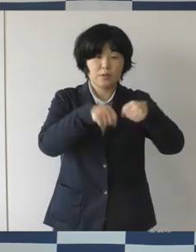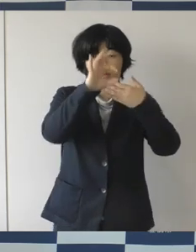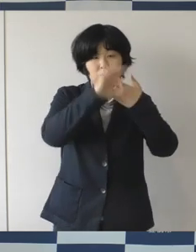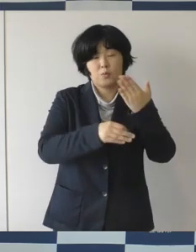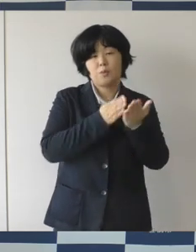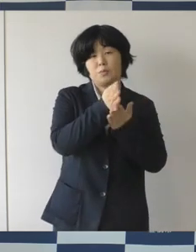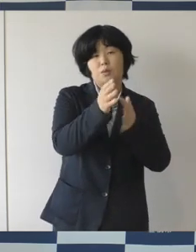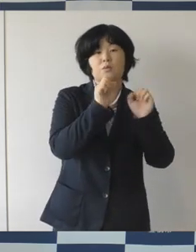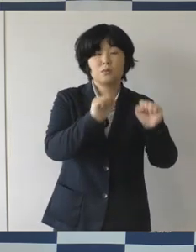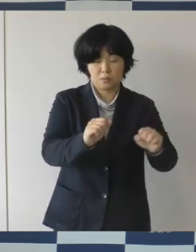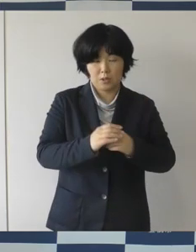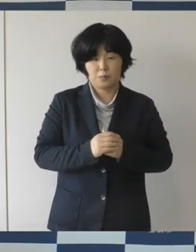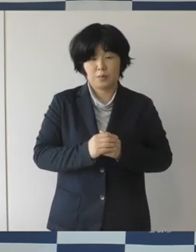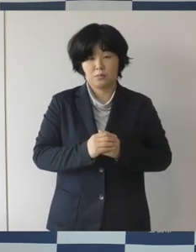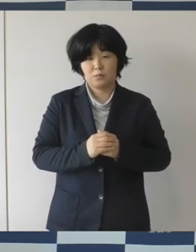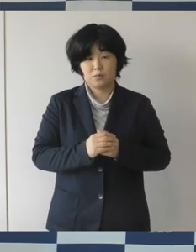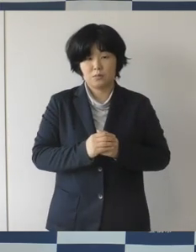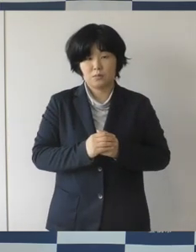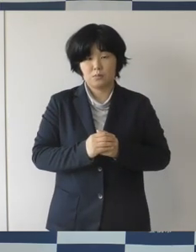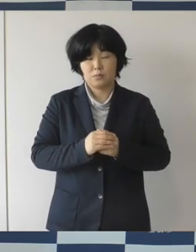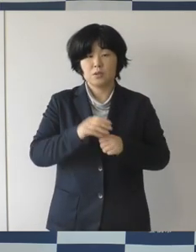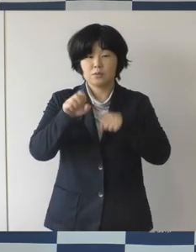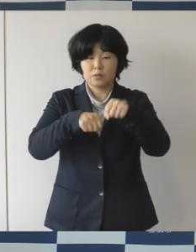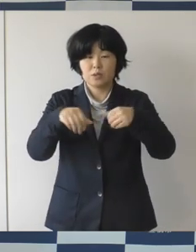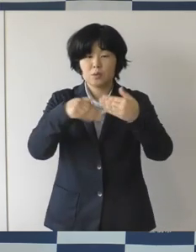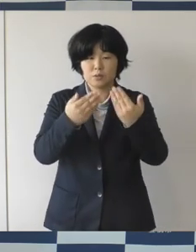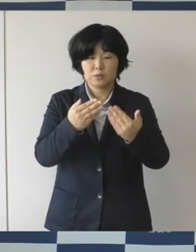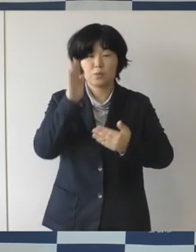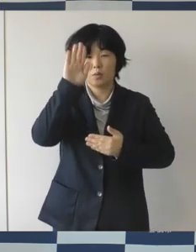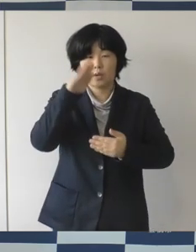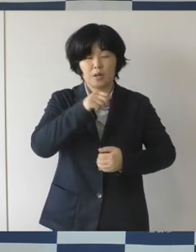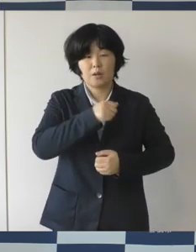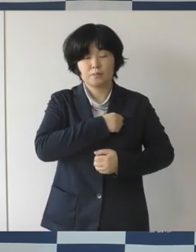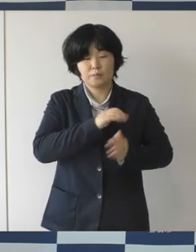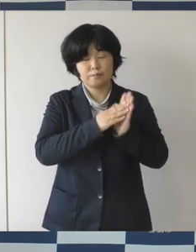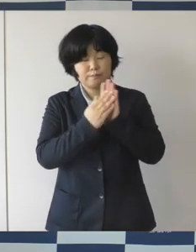尊い命が失われない犠牲とならないように、